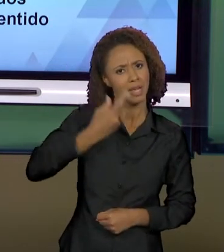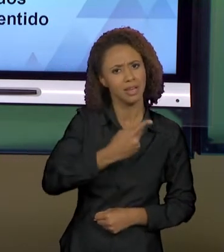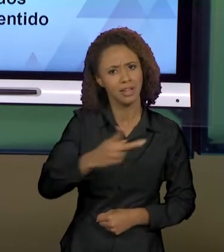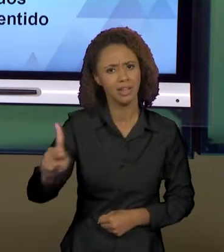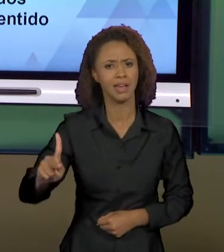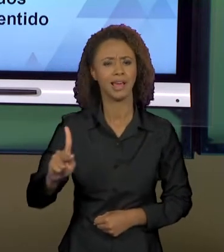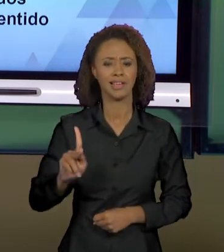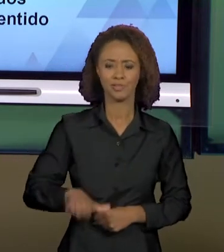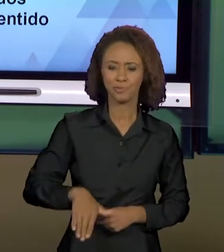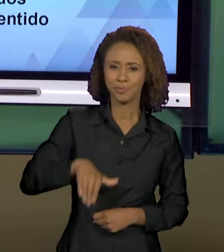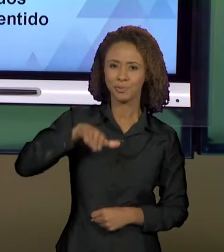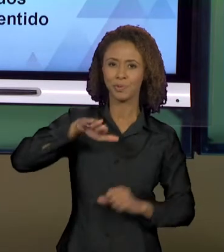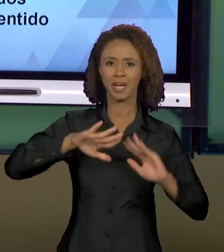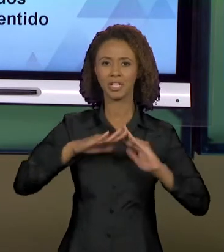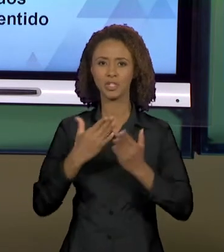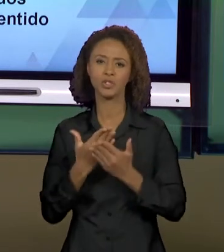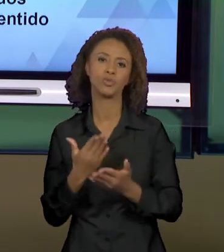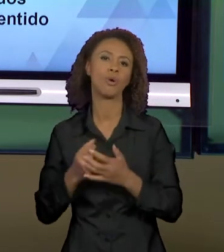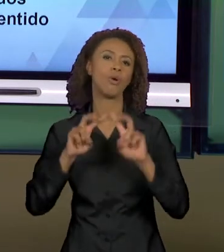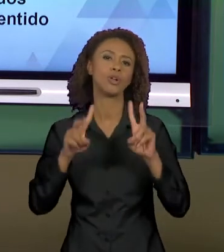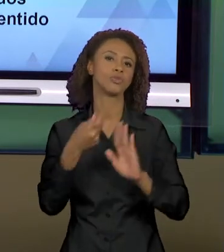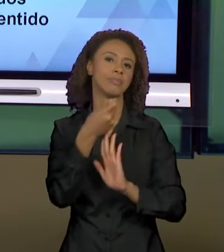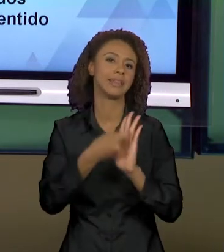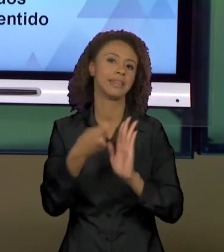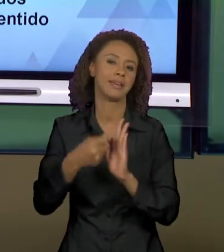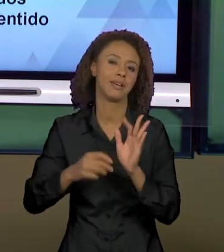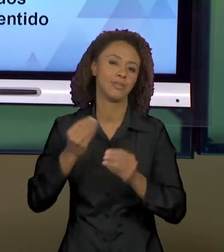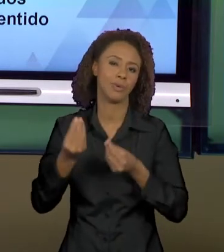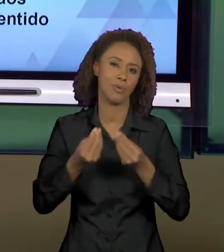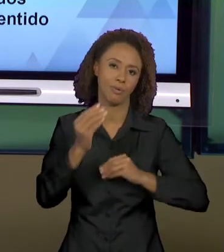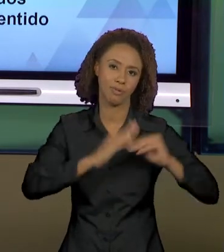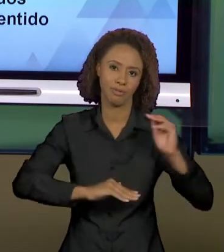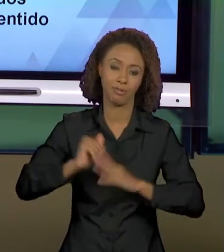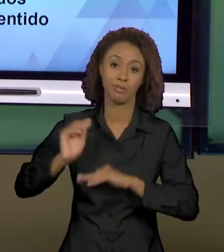ESCOLARIDADE SOBRE TEXTOS, NÉ? NÓS VIMOS O TEXTO